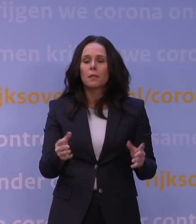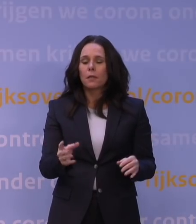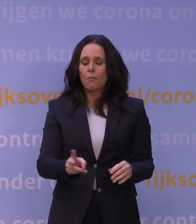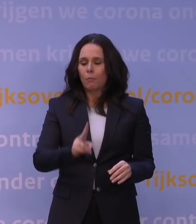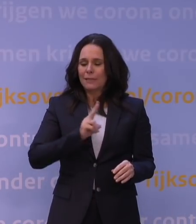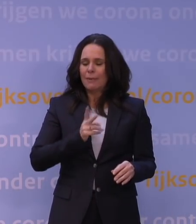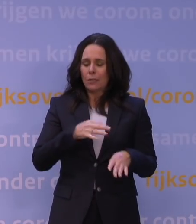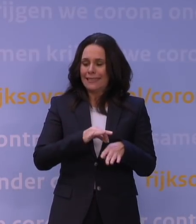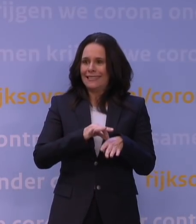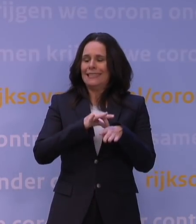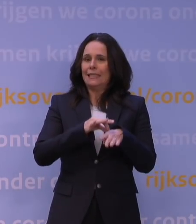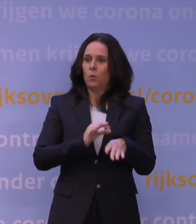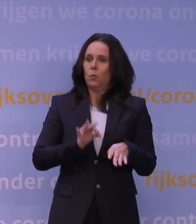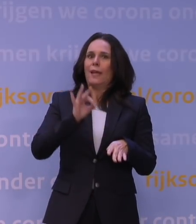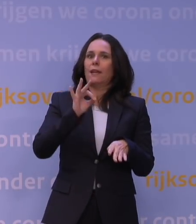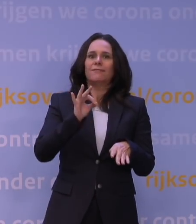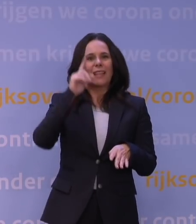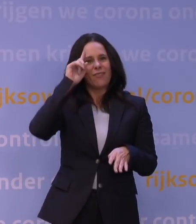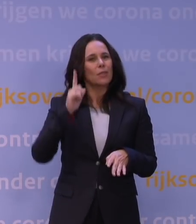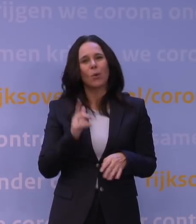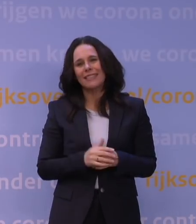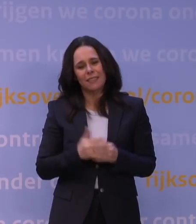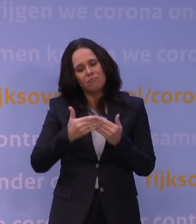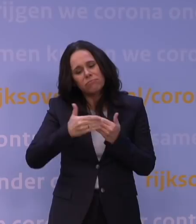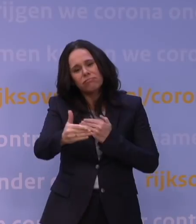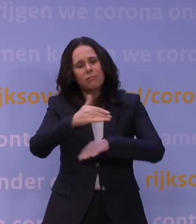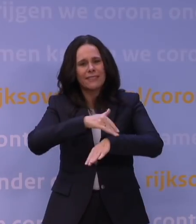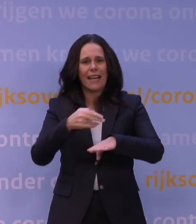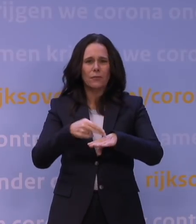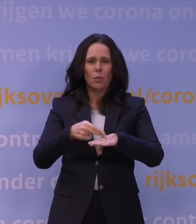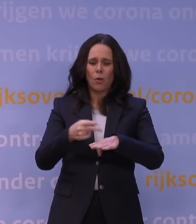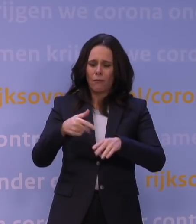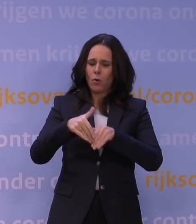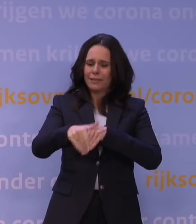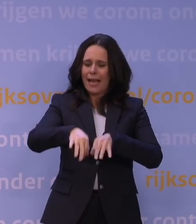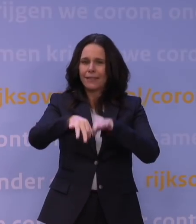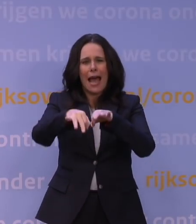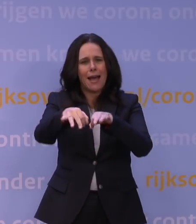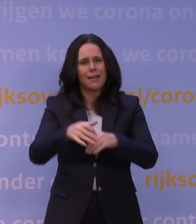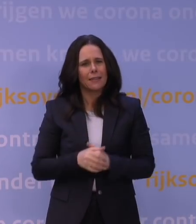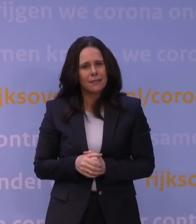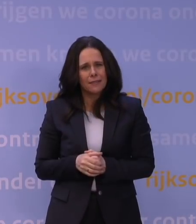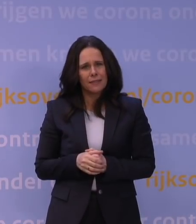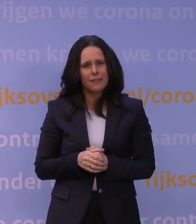Maar dat kan helaas nog enige tijd duren, voordat we daar echt robuuste data over hebben. En dan zult u zich afvragen: waarom is dat dan zo?